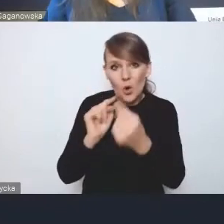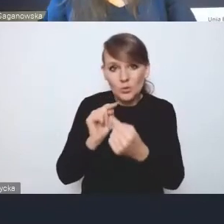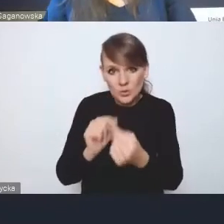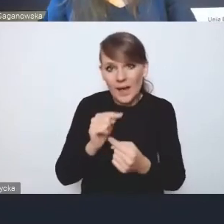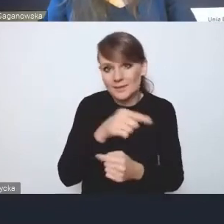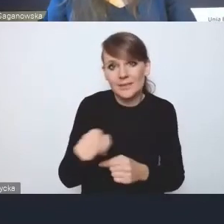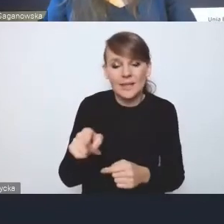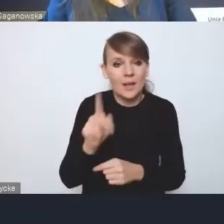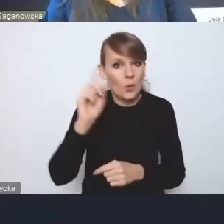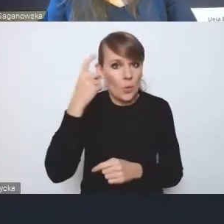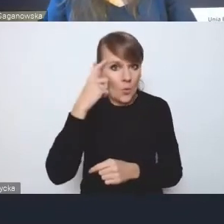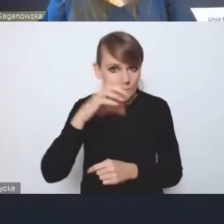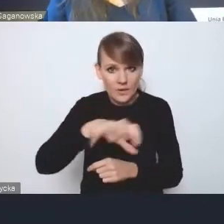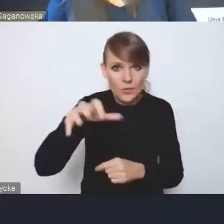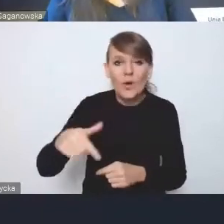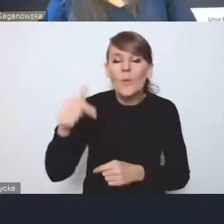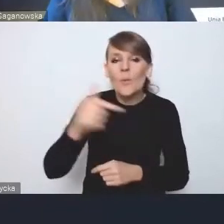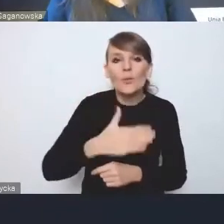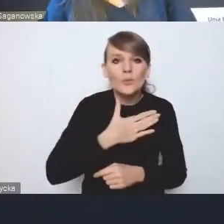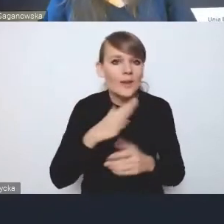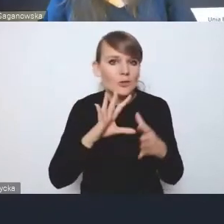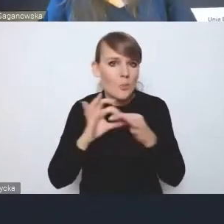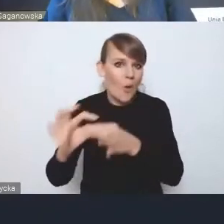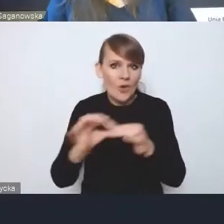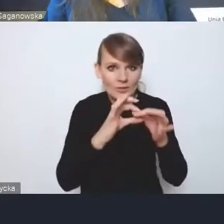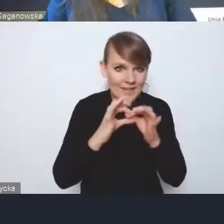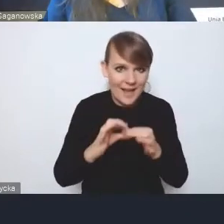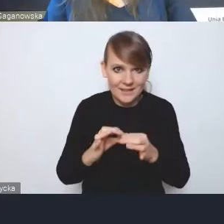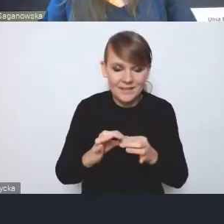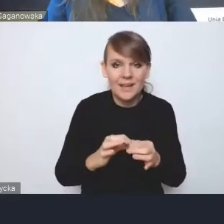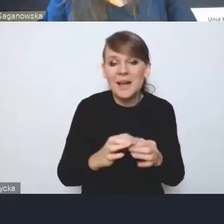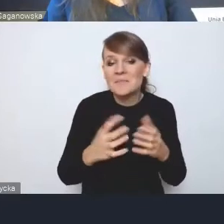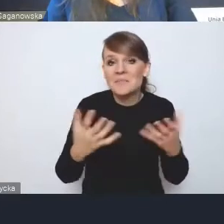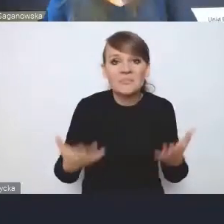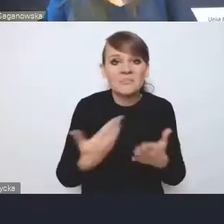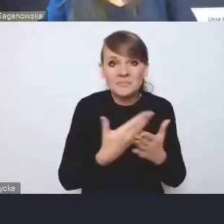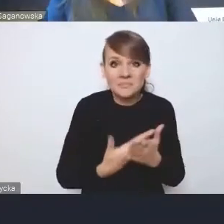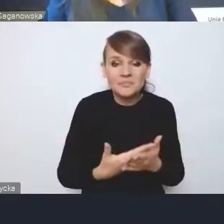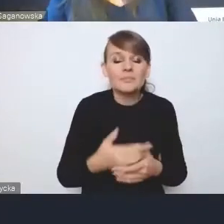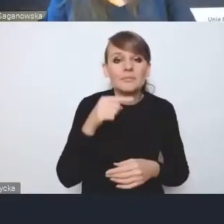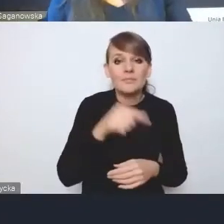jakąś sieć powiązań pomiędzy tymi wyzwaniami, ponieważ to, co się dzieje przy realizacji jednych,